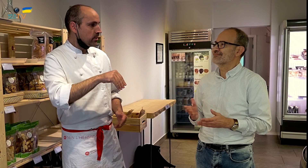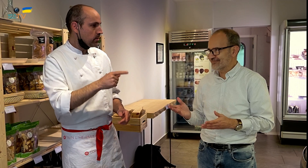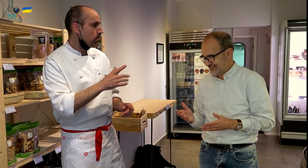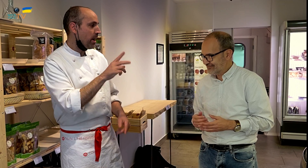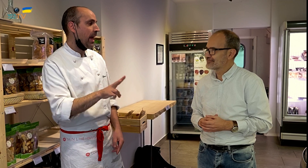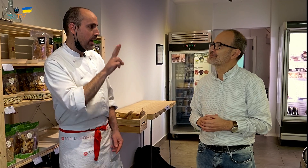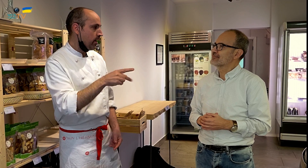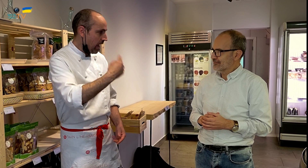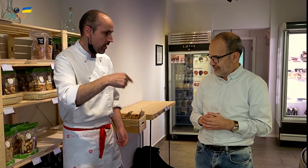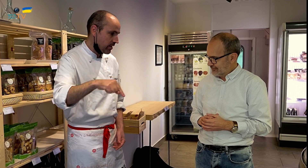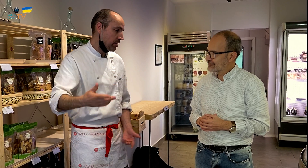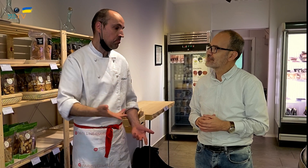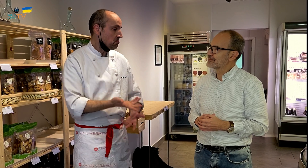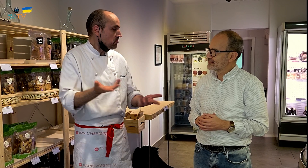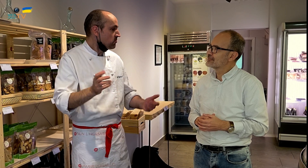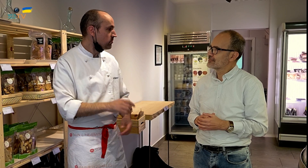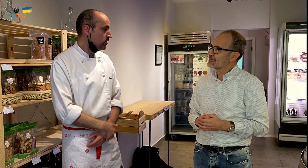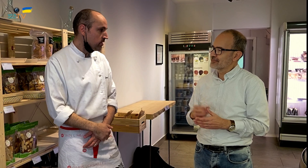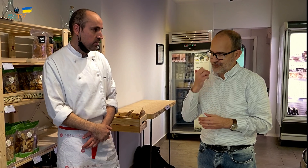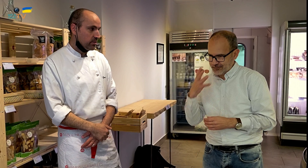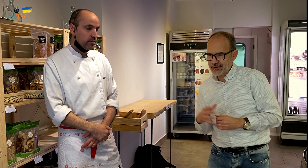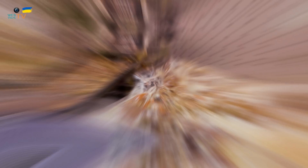suman puntos, es decir que tiene sus ventajas. Bien.